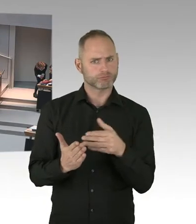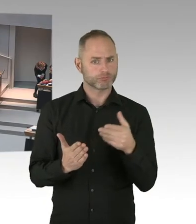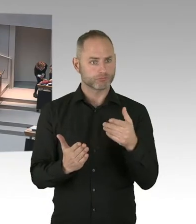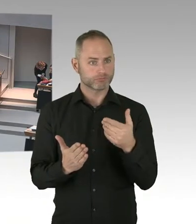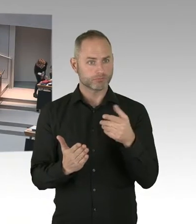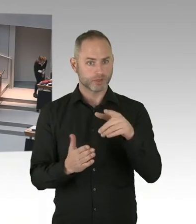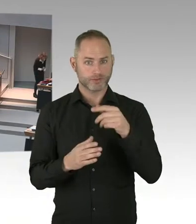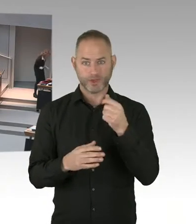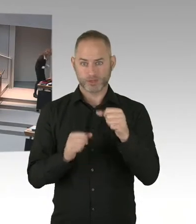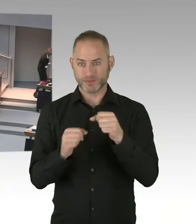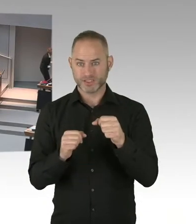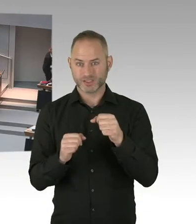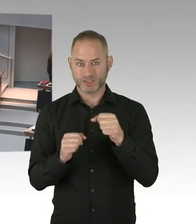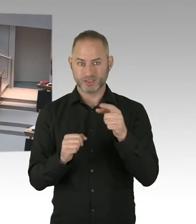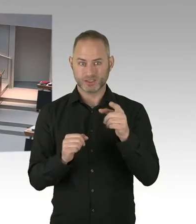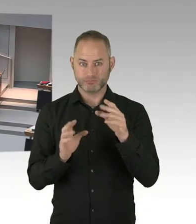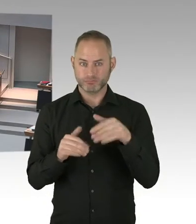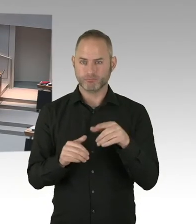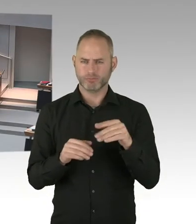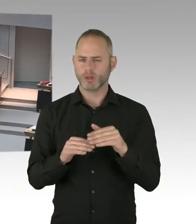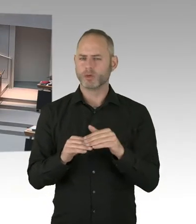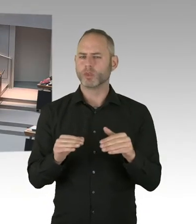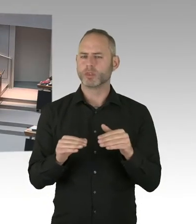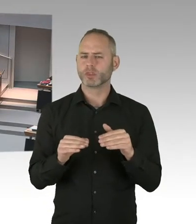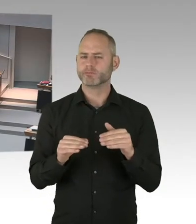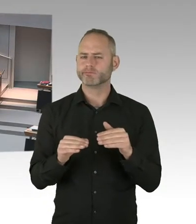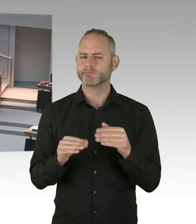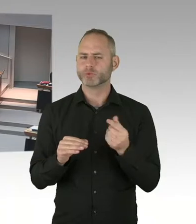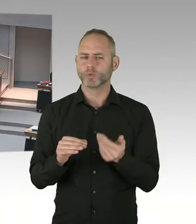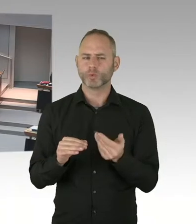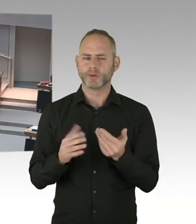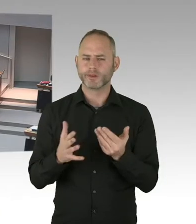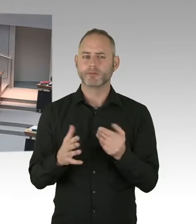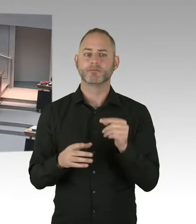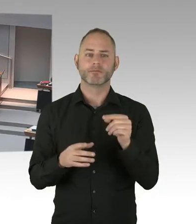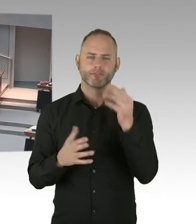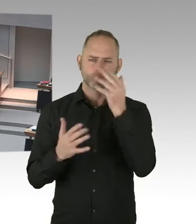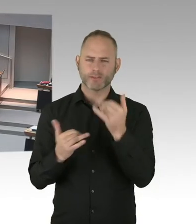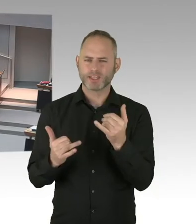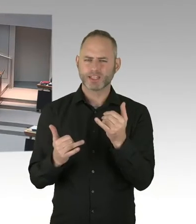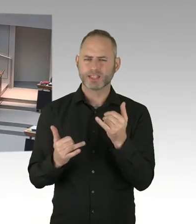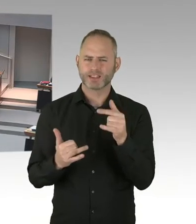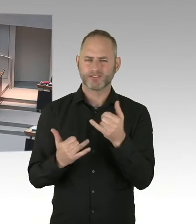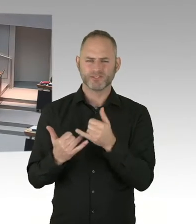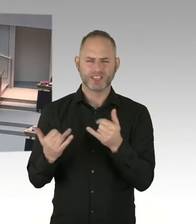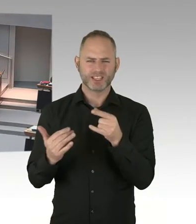hier eine andere Regelung vorzunehmen? Und würde der Senat Überlegungen näher treten, so etwas zu initiieren?